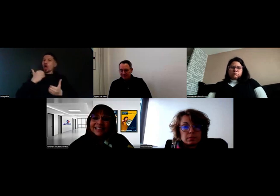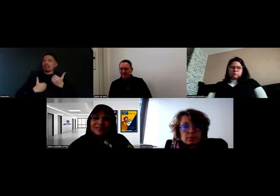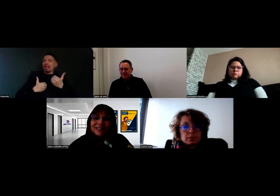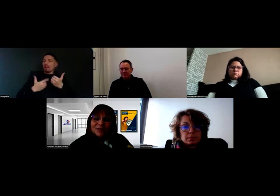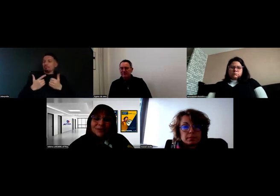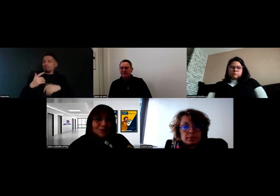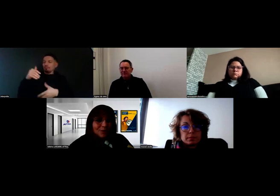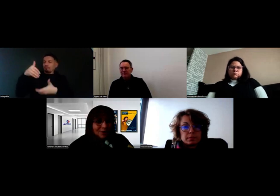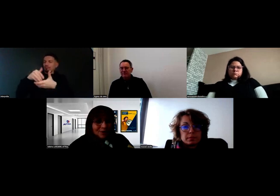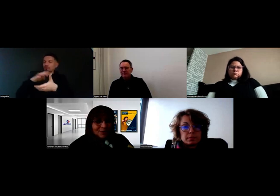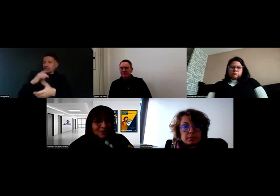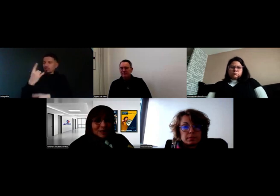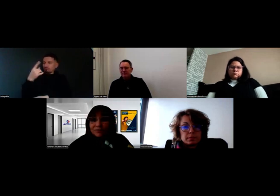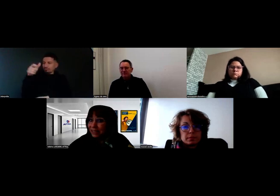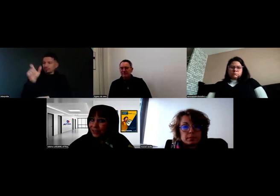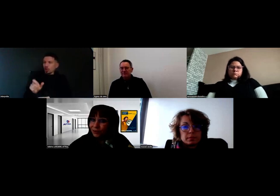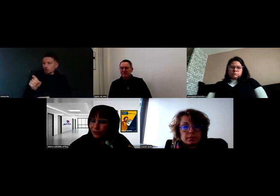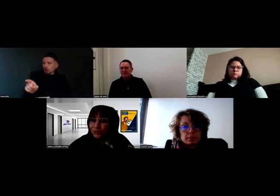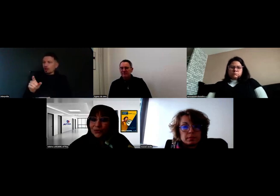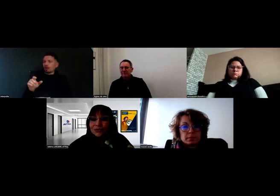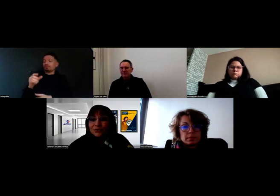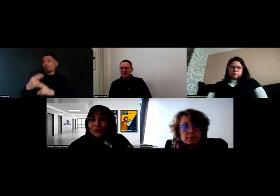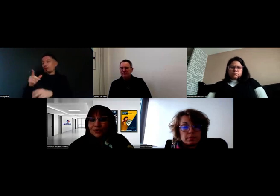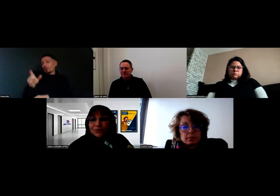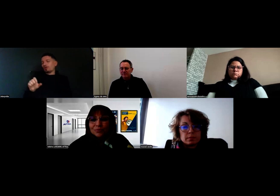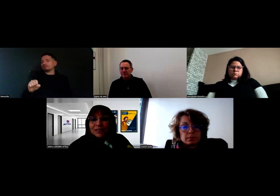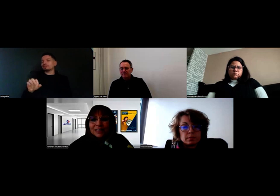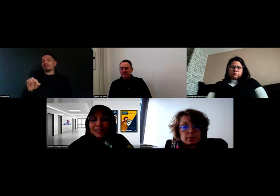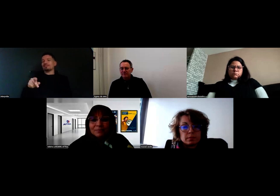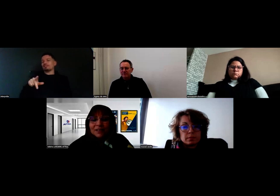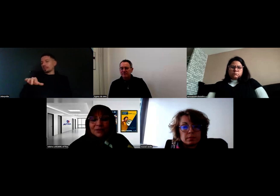Avec Stéphanie, en l'occurrence, sur Poitiers,